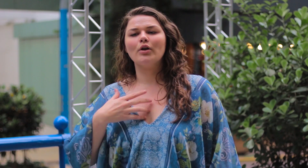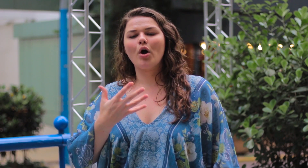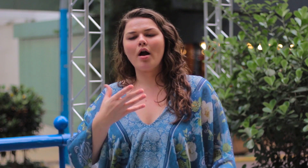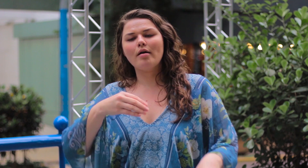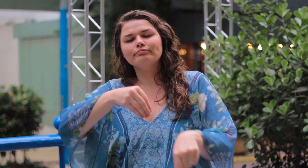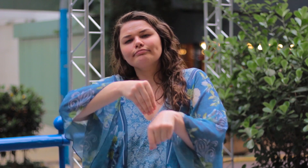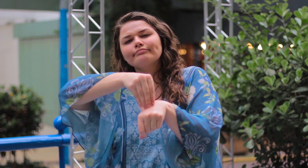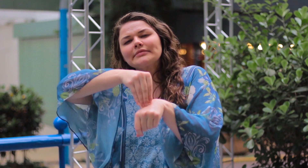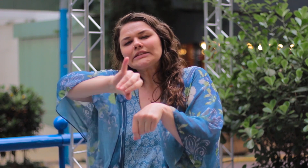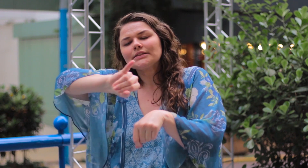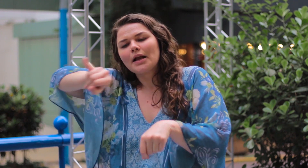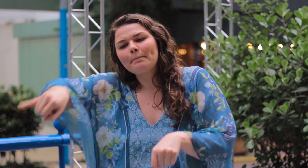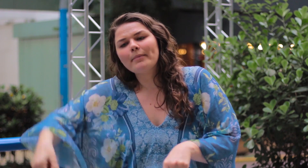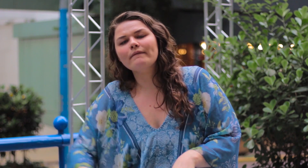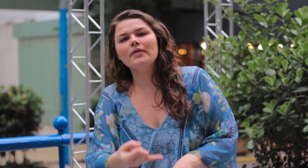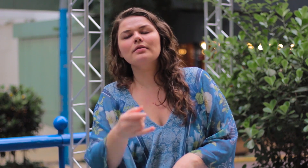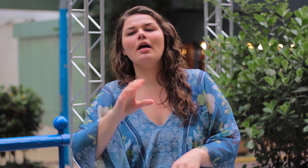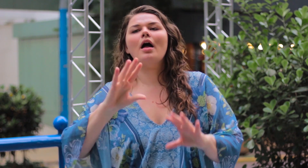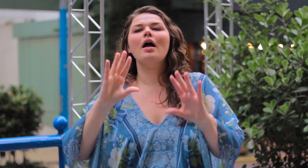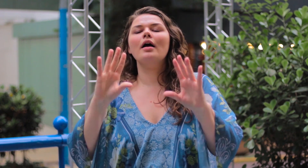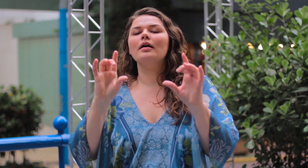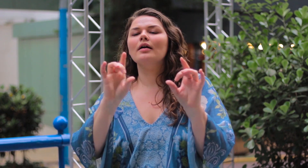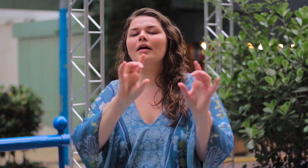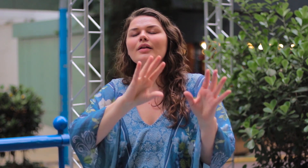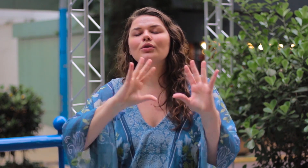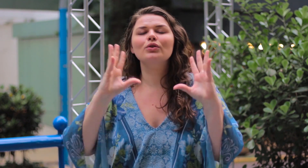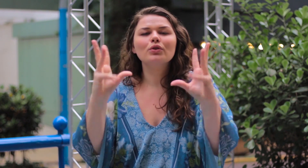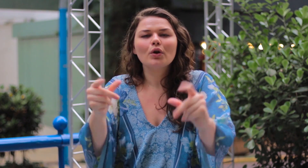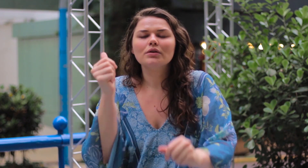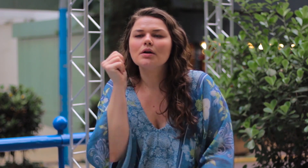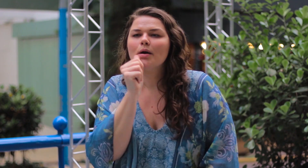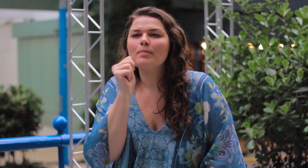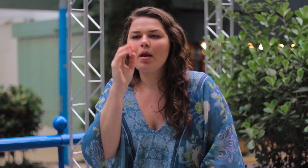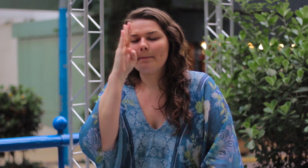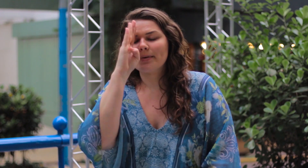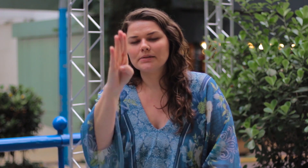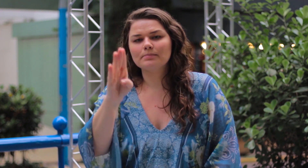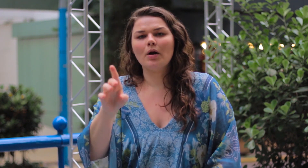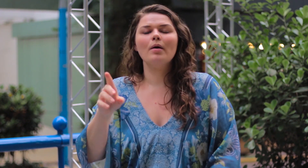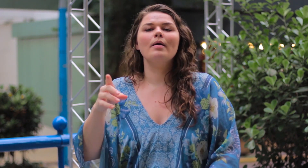Eu queria deixar um recado principalmente para as mulheres: